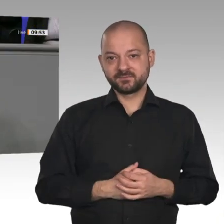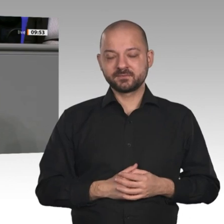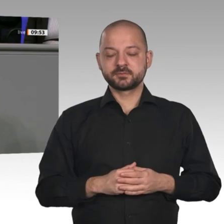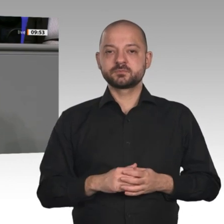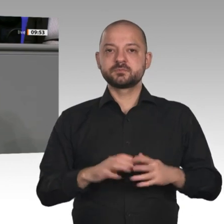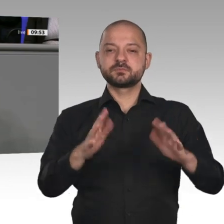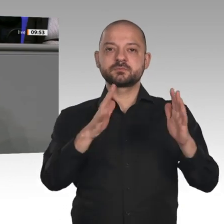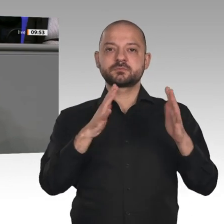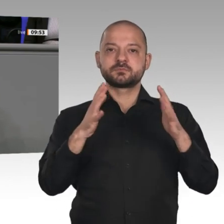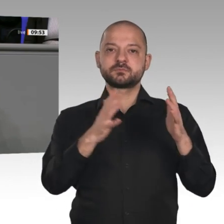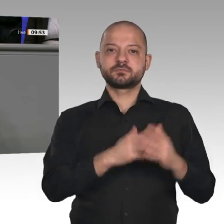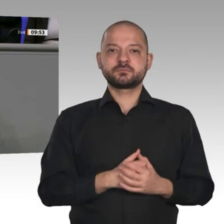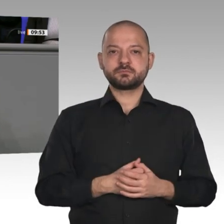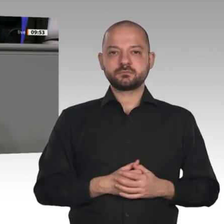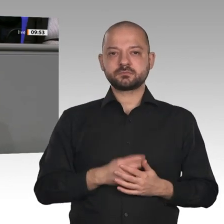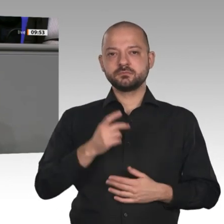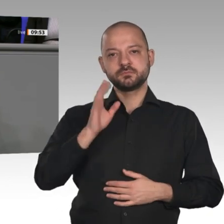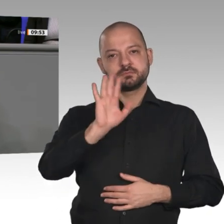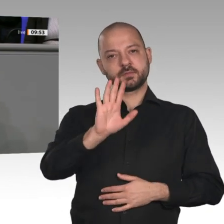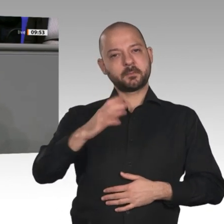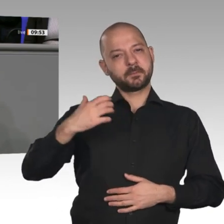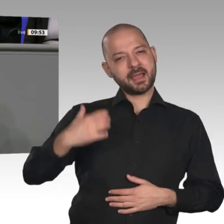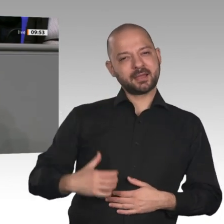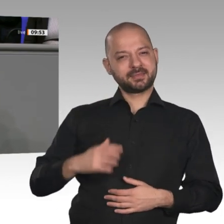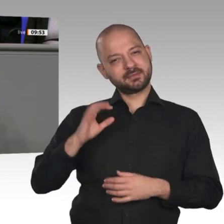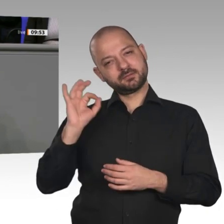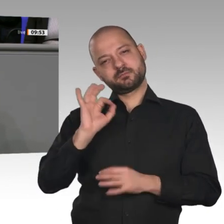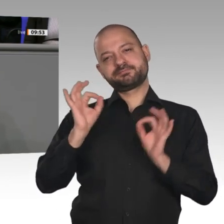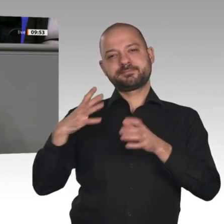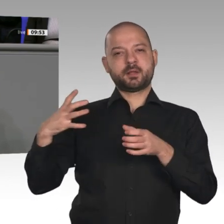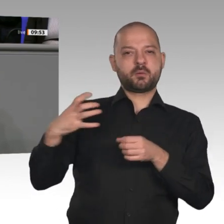Vernunft treiben Sie eine ideologische Energiewende voran, die überhaupt nicht funktioniert